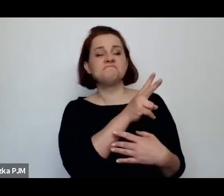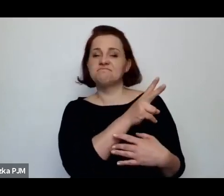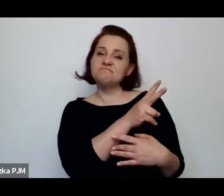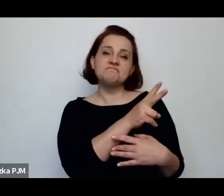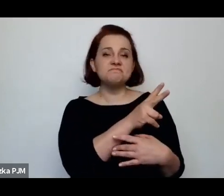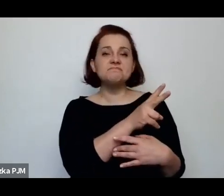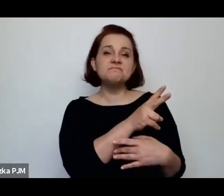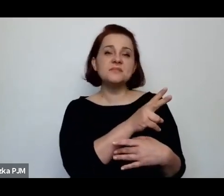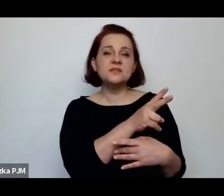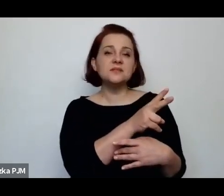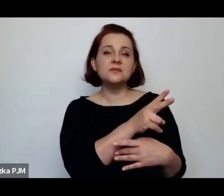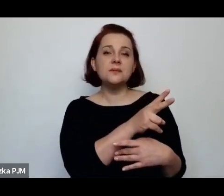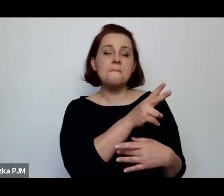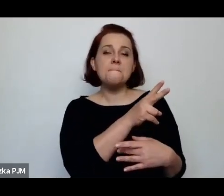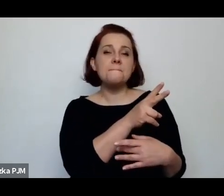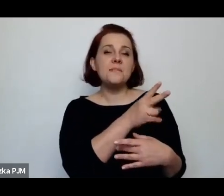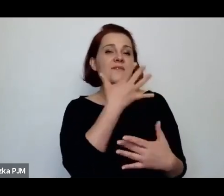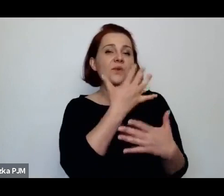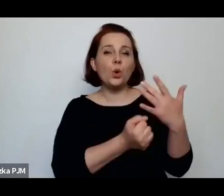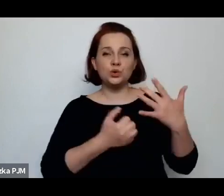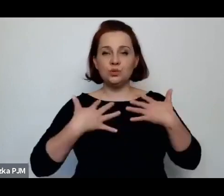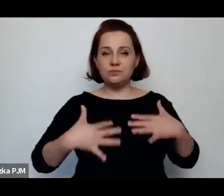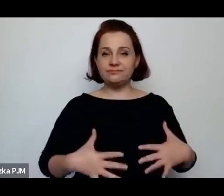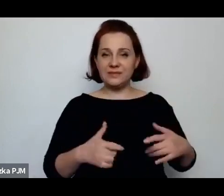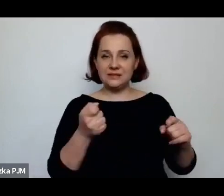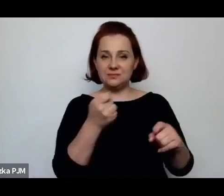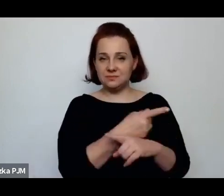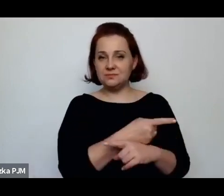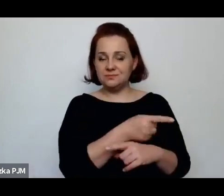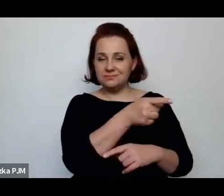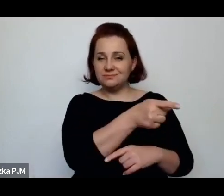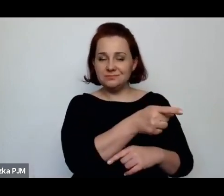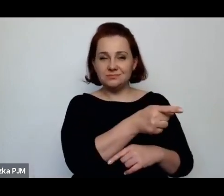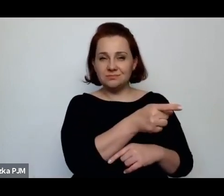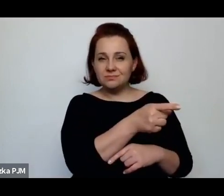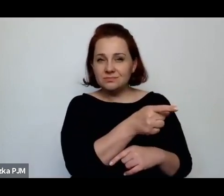przykład takiego kobiecego losu, szczególnego w tym okresie.